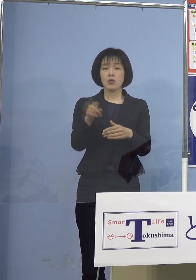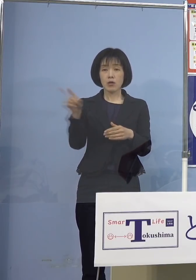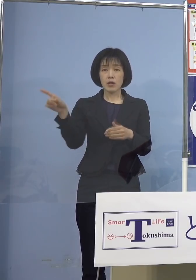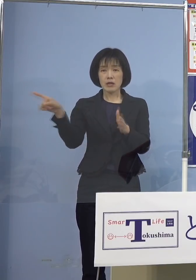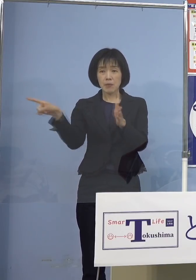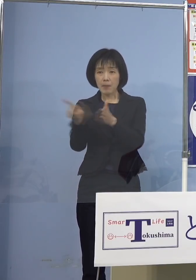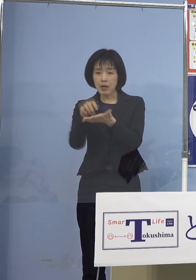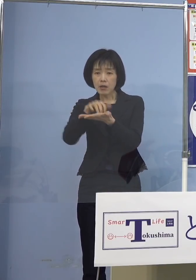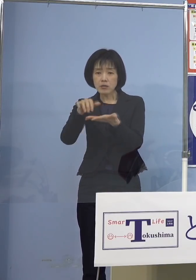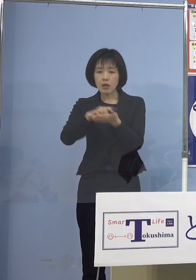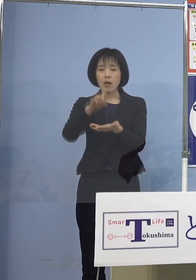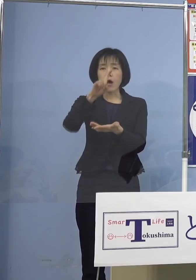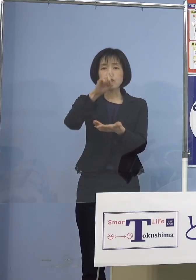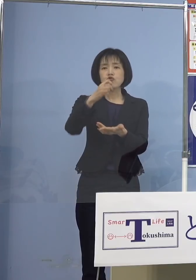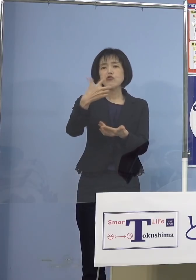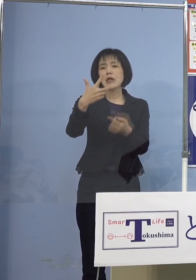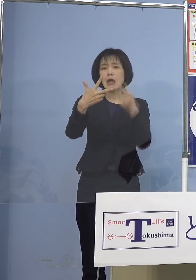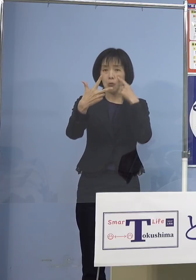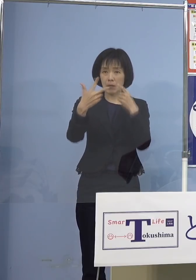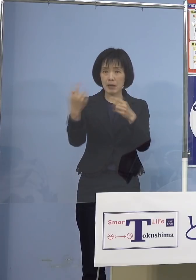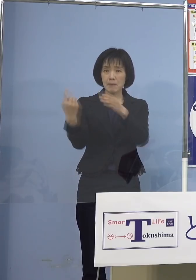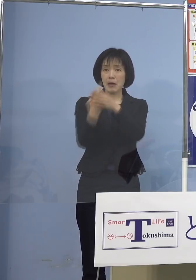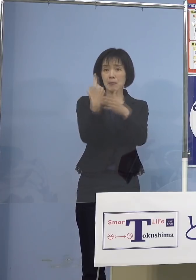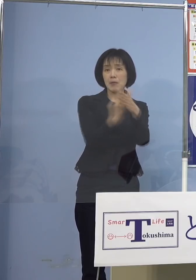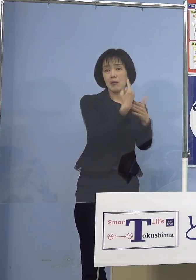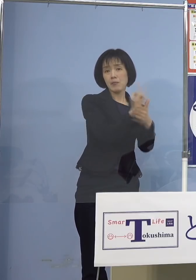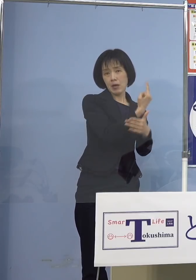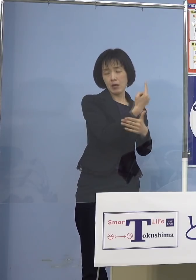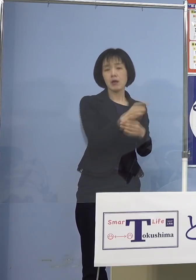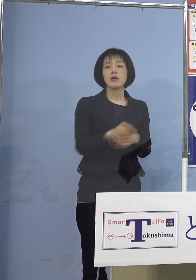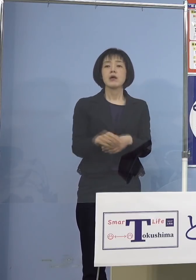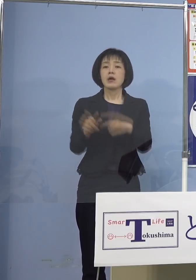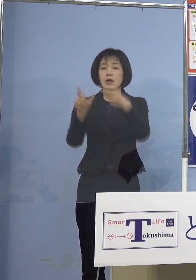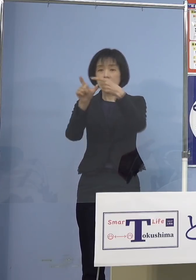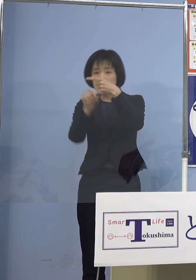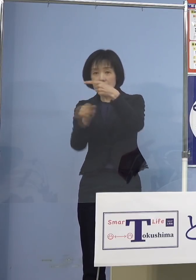ということになりまして 1月に入ってなんと児童等利用施設